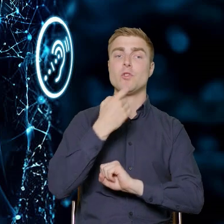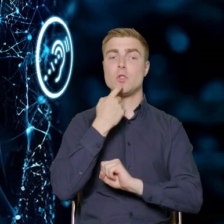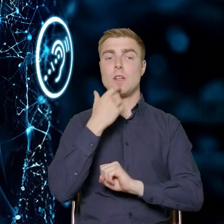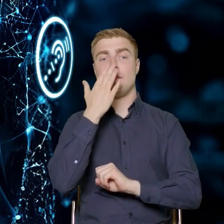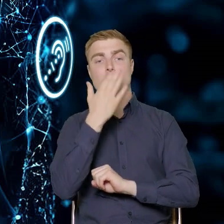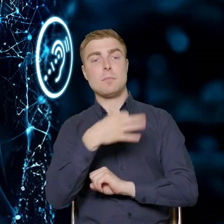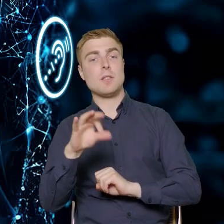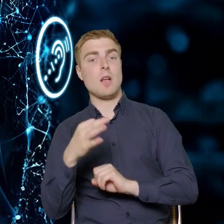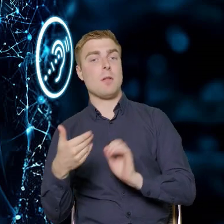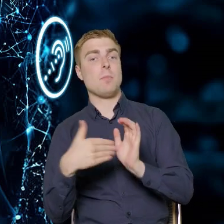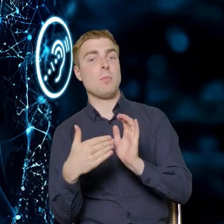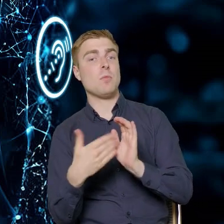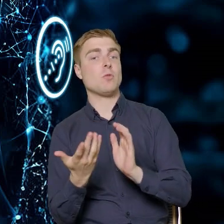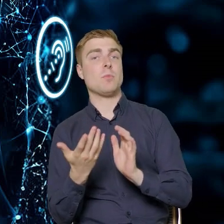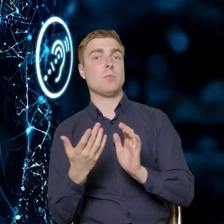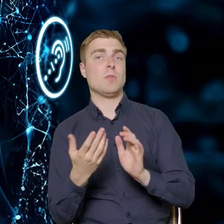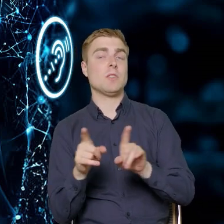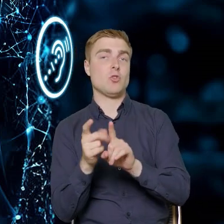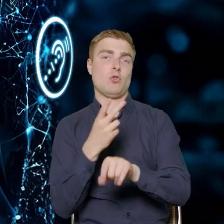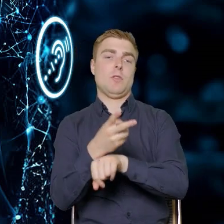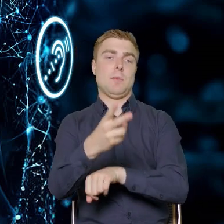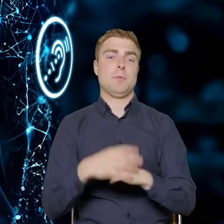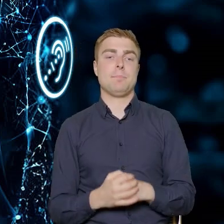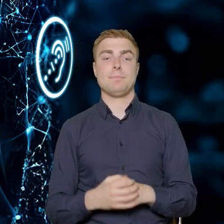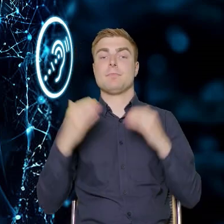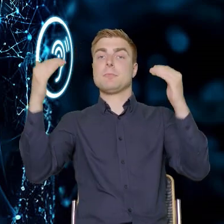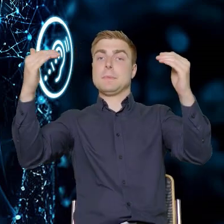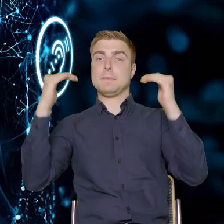czym jest dostępność. Następnie przedstawimy ten komponent,